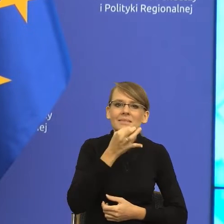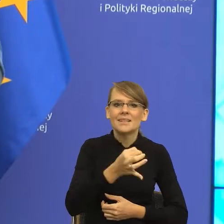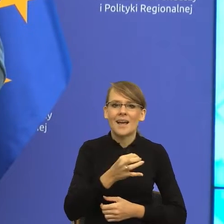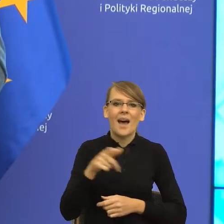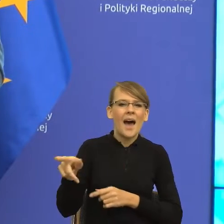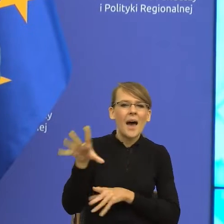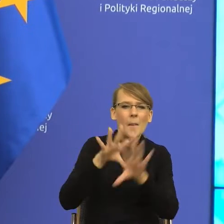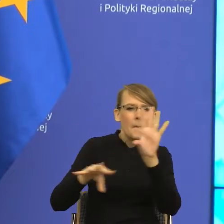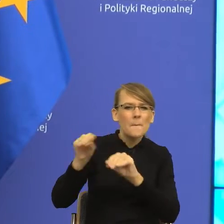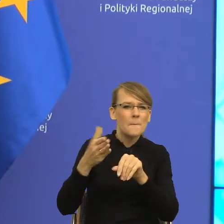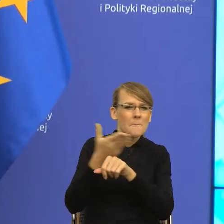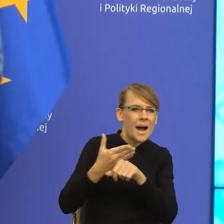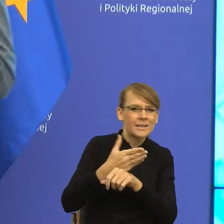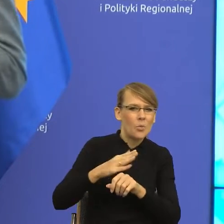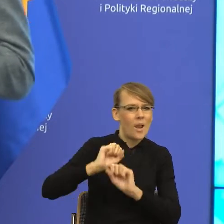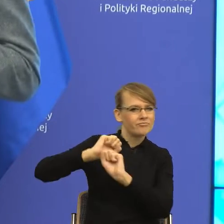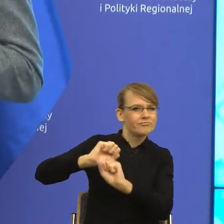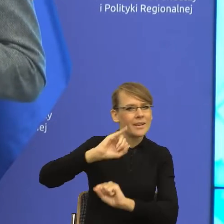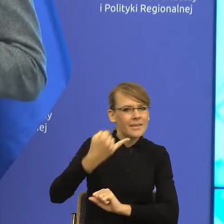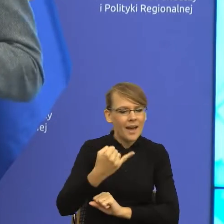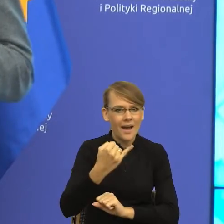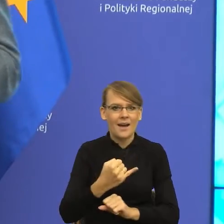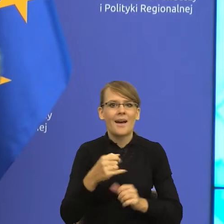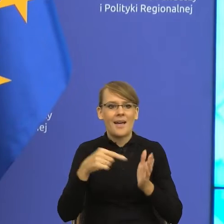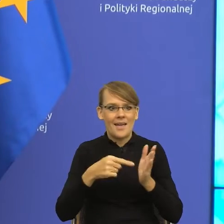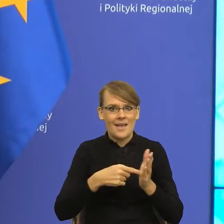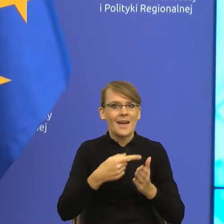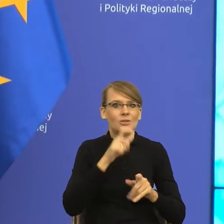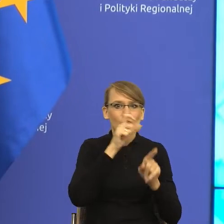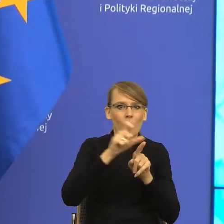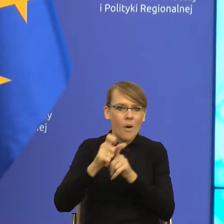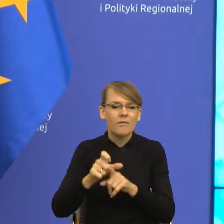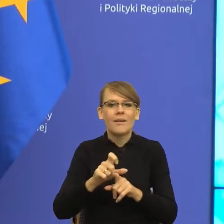jak za pomocą słów skutecznie, proszę Państwa, można docierać do drugiego człowieka.